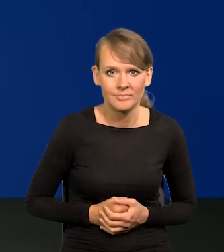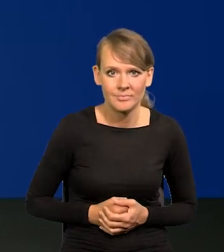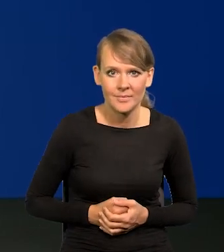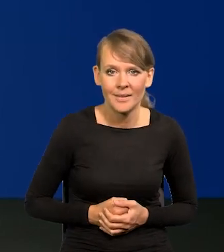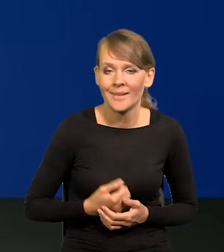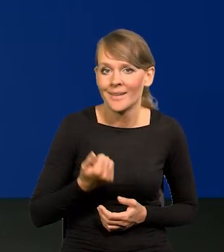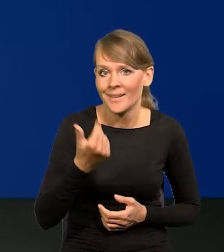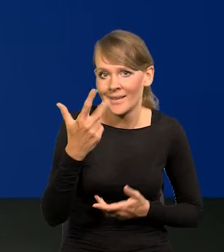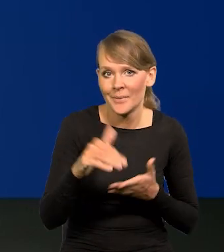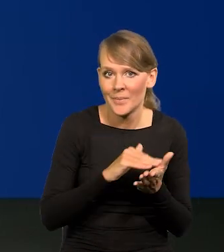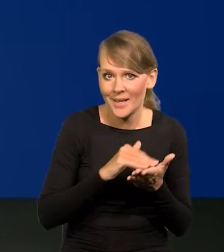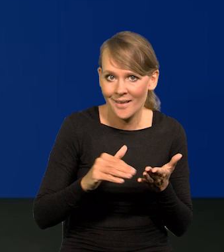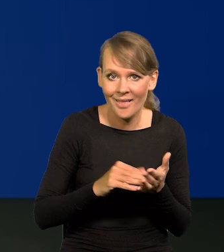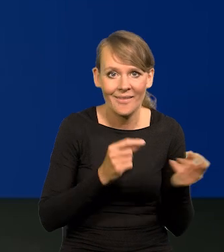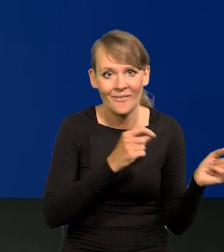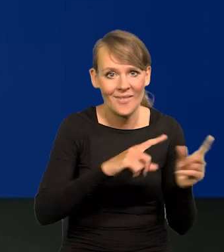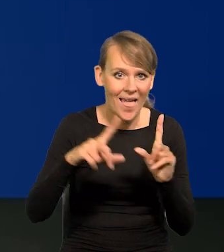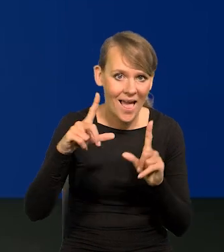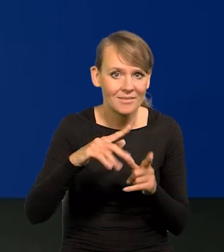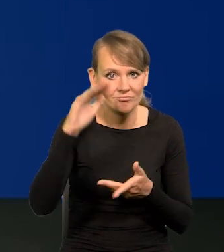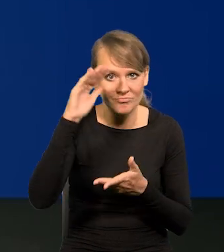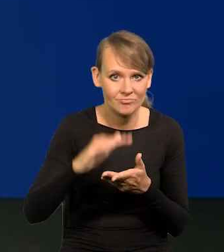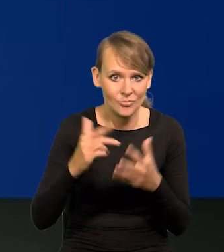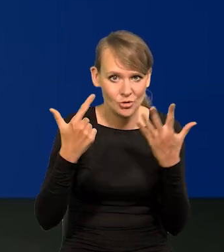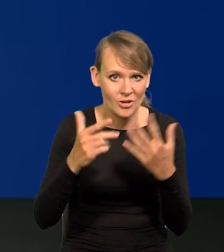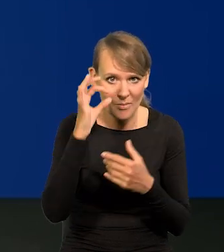W ciągu kilku miesięcy inflacja spadła o siedem punktów procentowych.